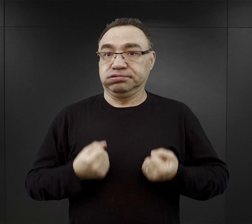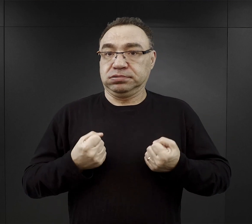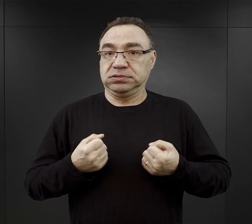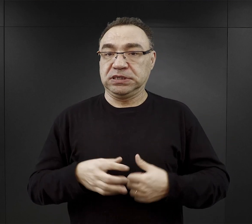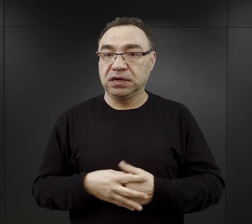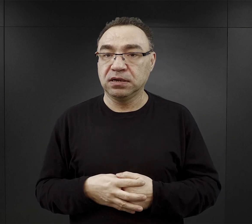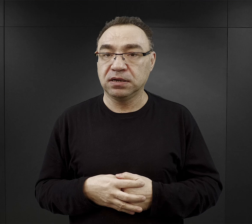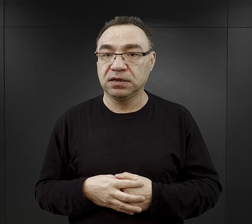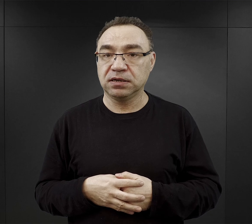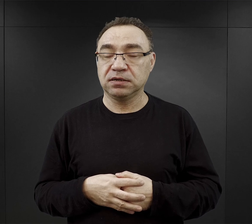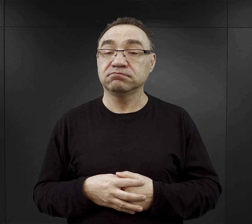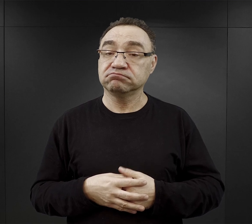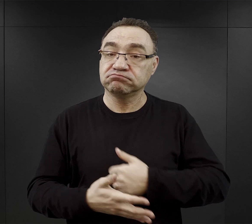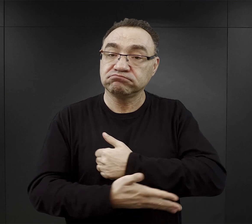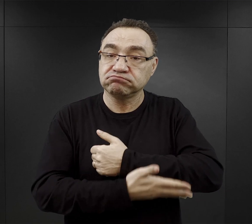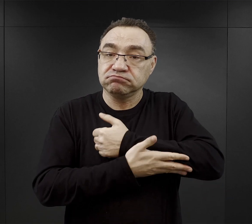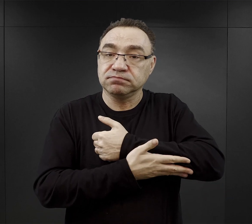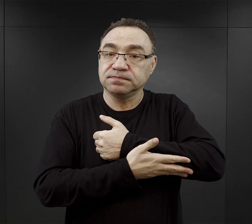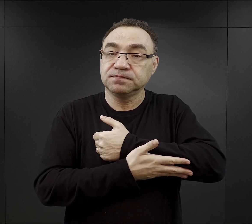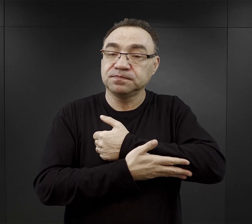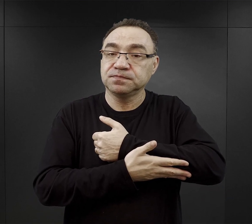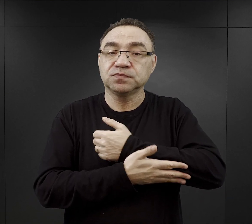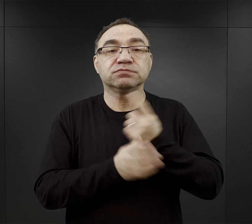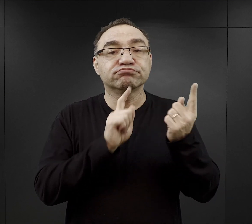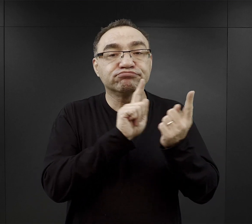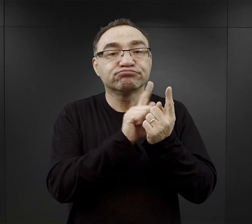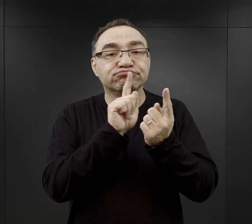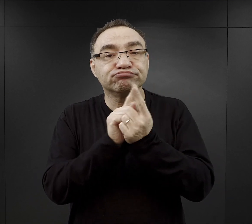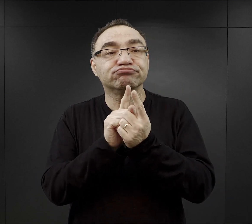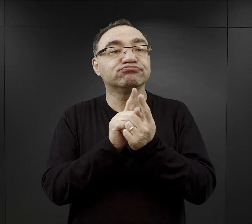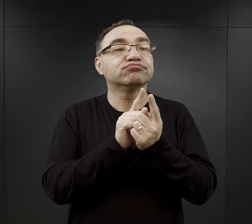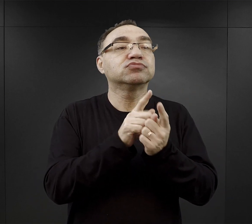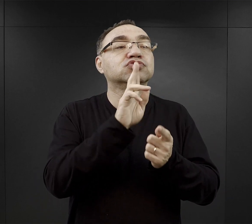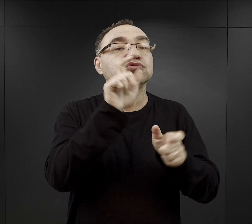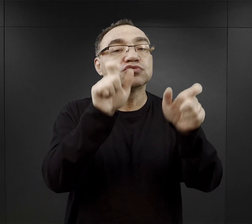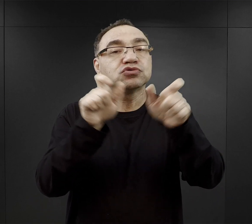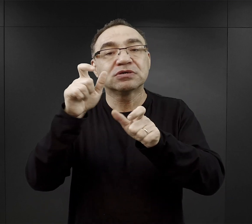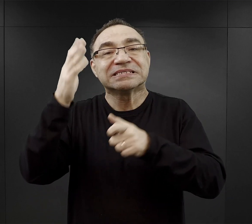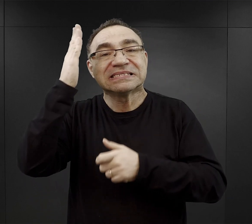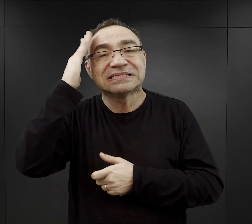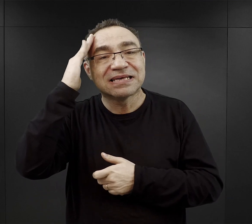Często pomocne było właśnie spotkanie w obozie kogoś znajomego,